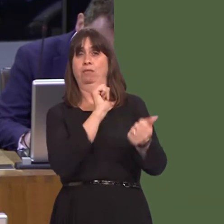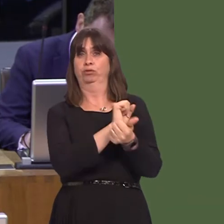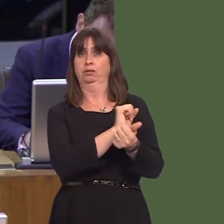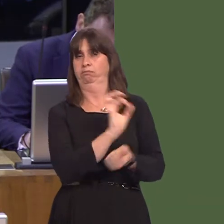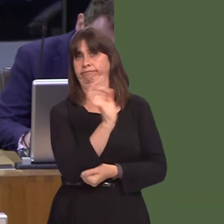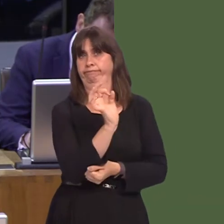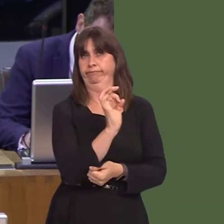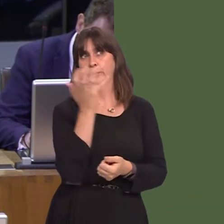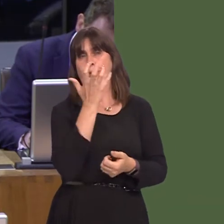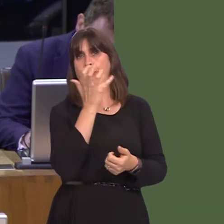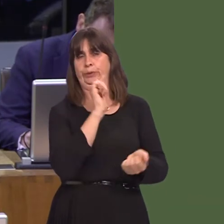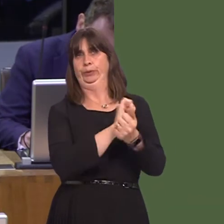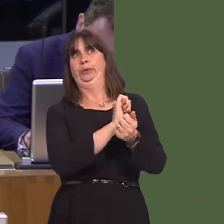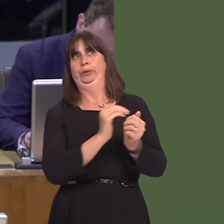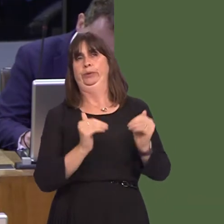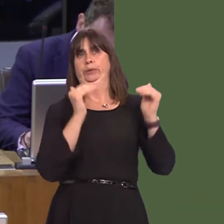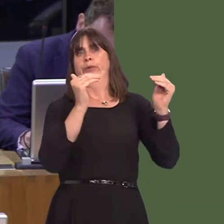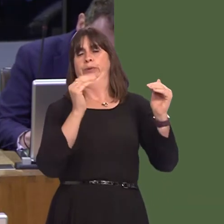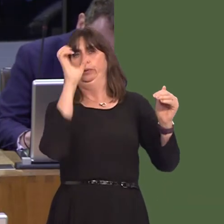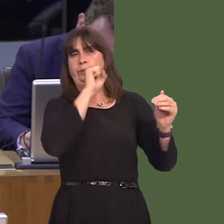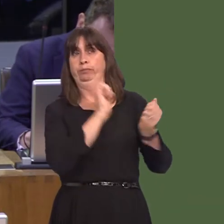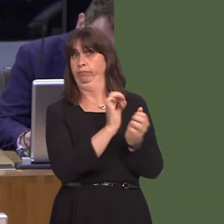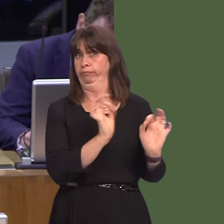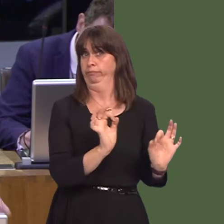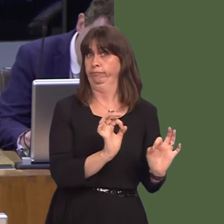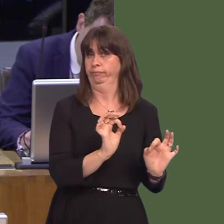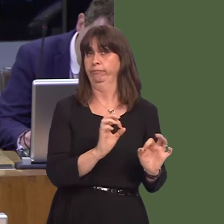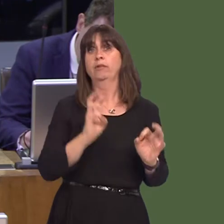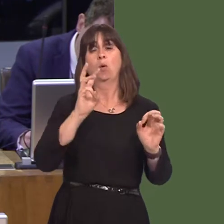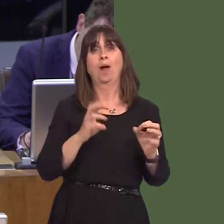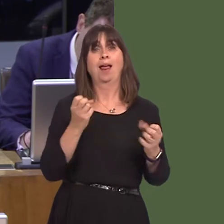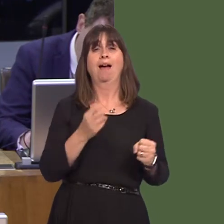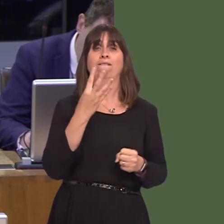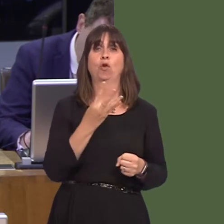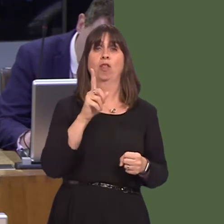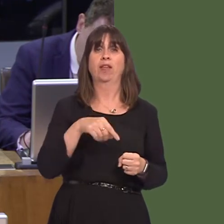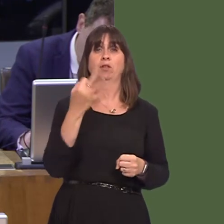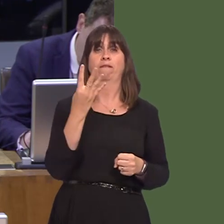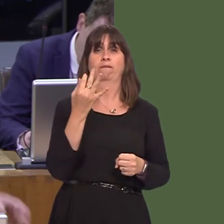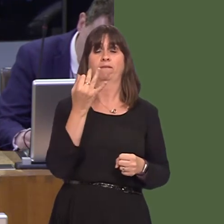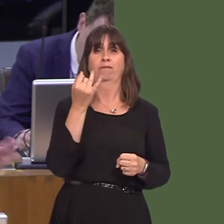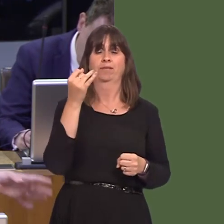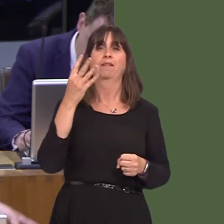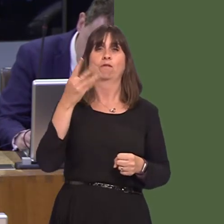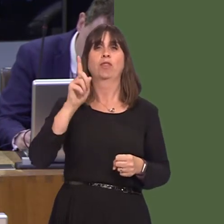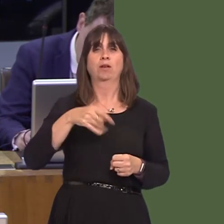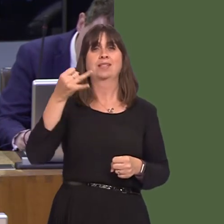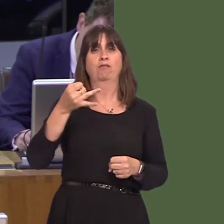are severely overcrowded in Wales. Wales has 4,747 prisoners and only, across the five